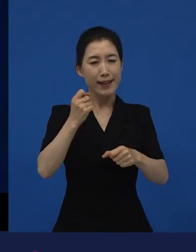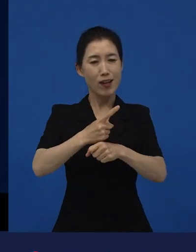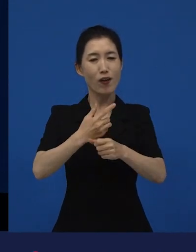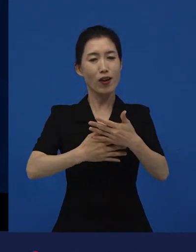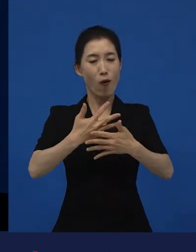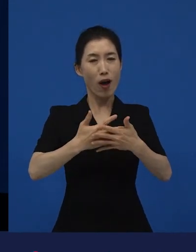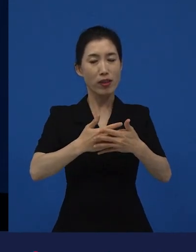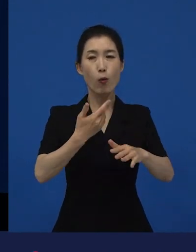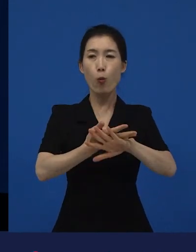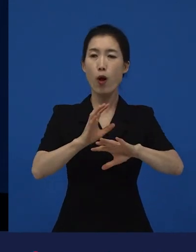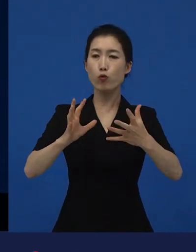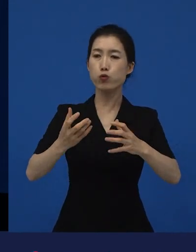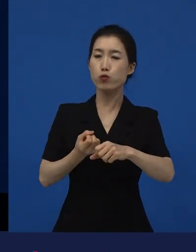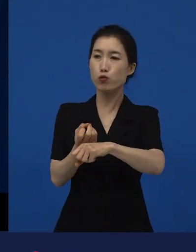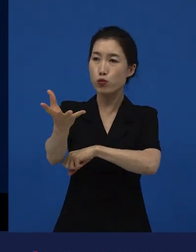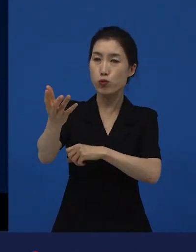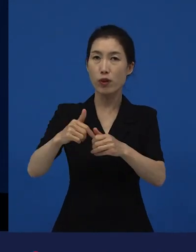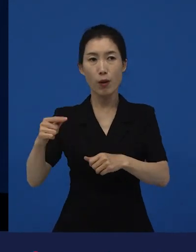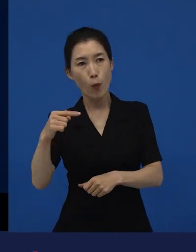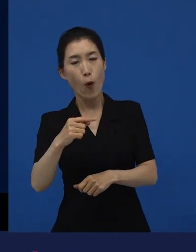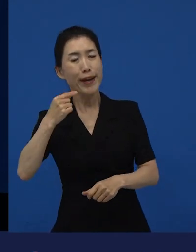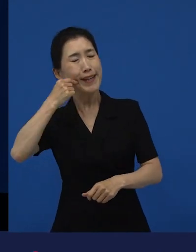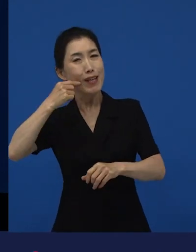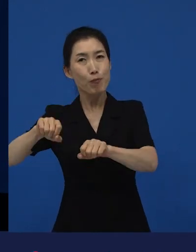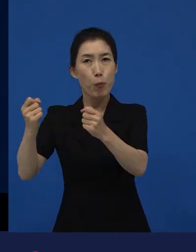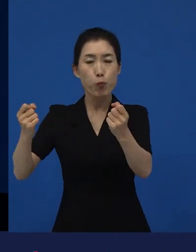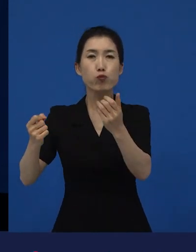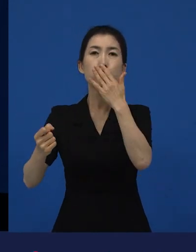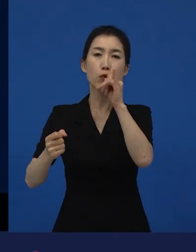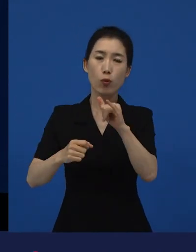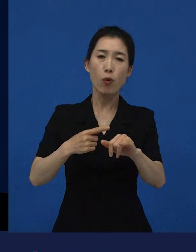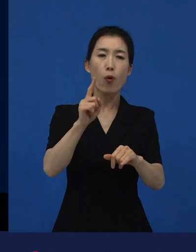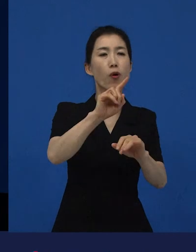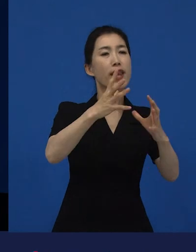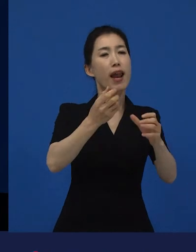또 다른 나라에 가서는 '그래, 우리도 저런 이야기들이 있을 수 있지'라고 해서